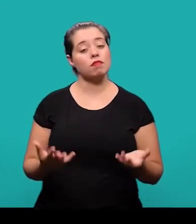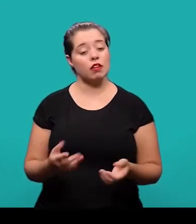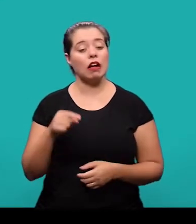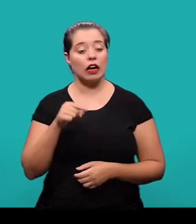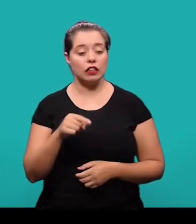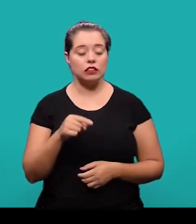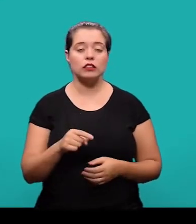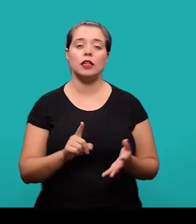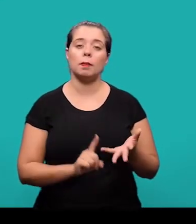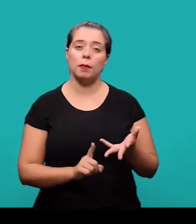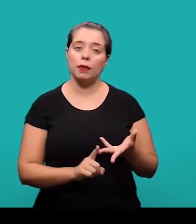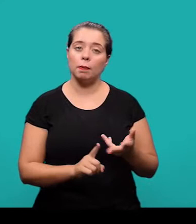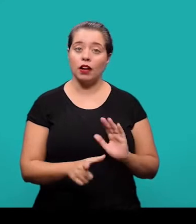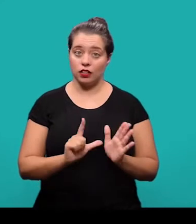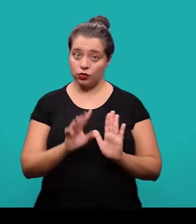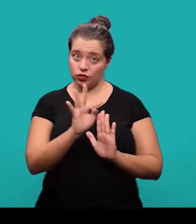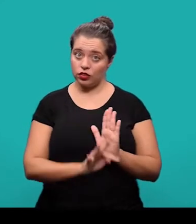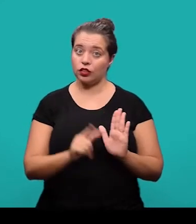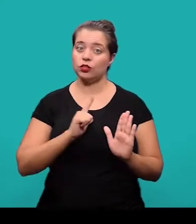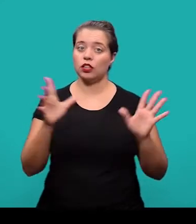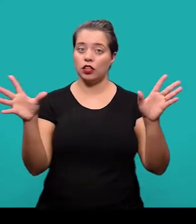Ainda entre os elementos pré-textuais, nós temos o resumo